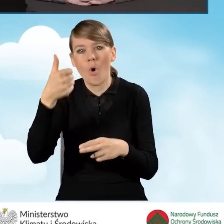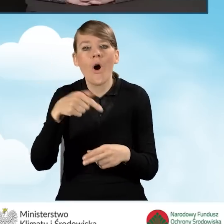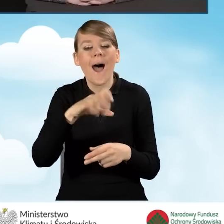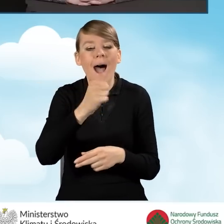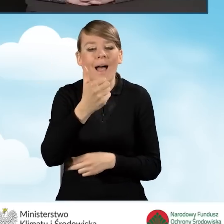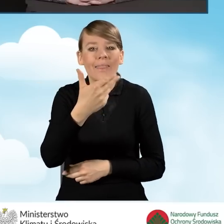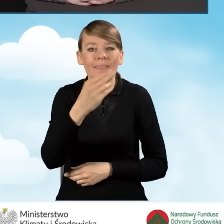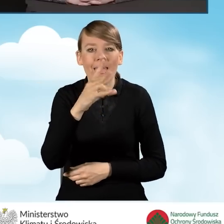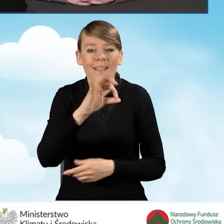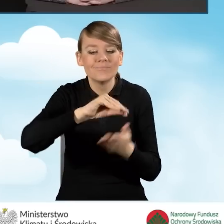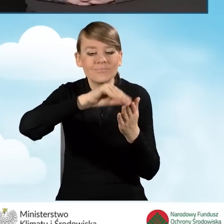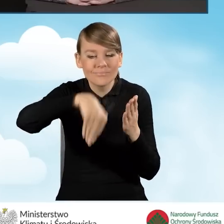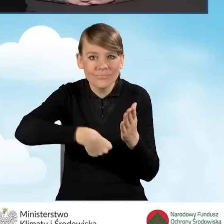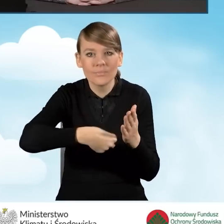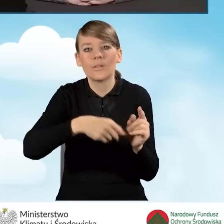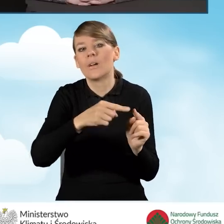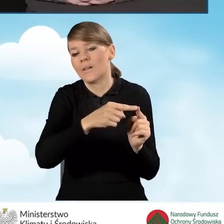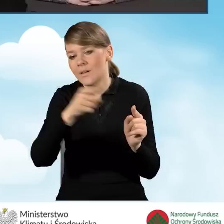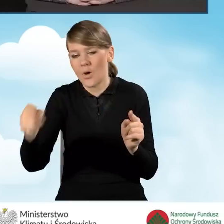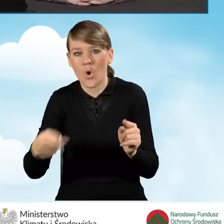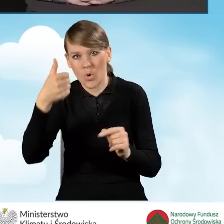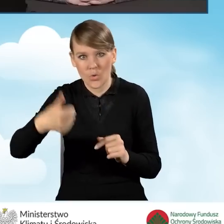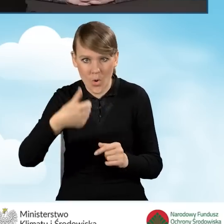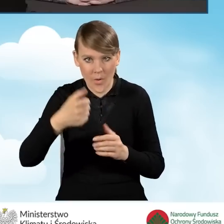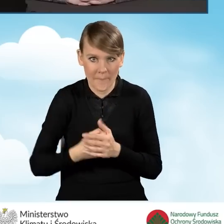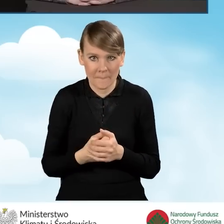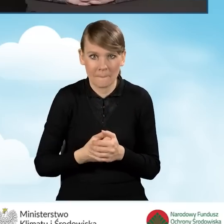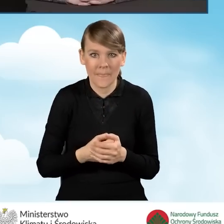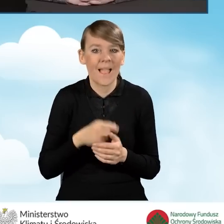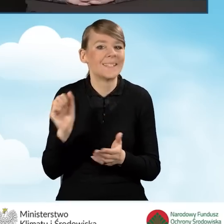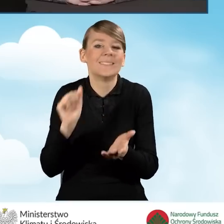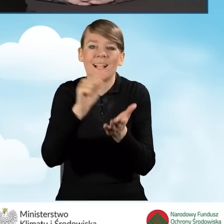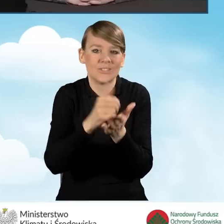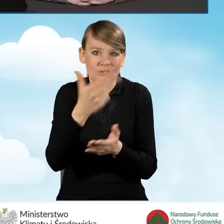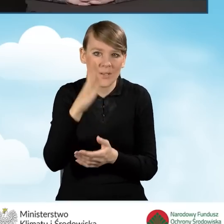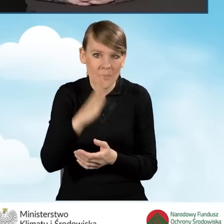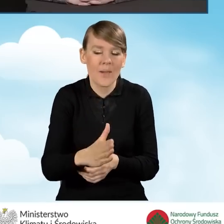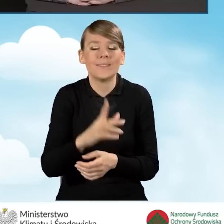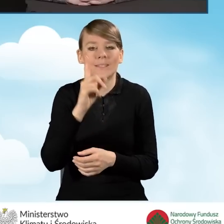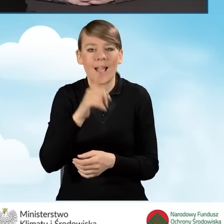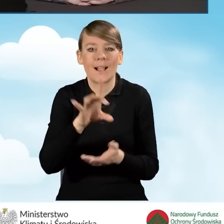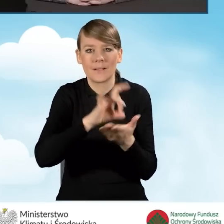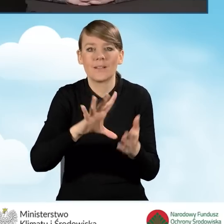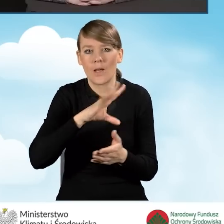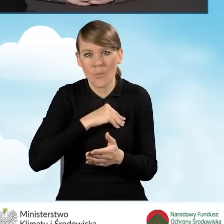Pierwsza płatność tutaj nie ma już zaliczki, natomiast gmina może wystąpić z wnioskiem o płatność